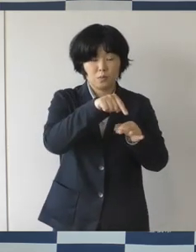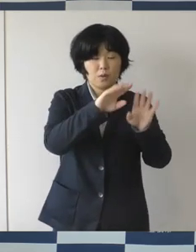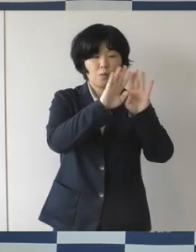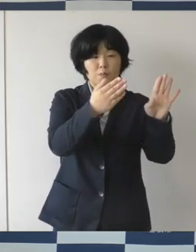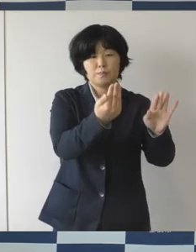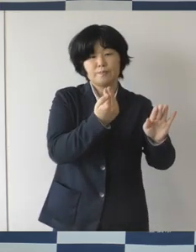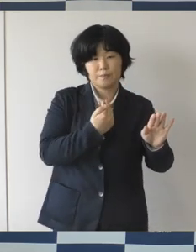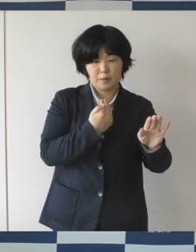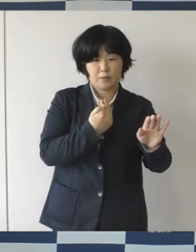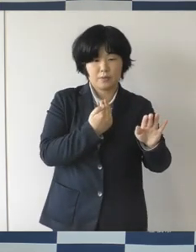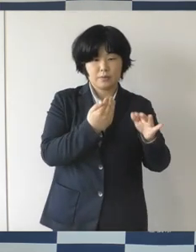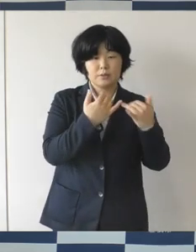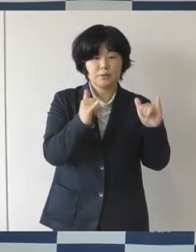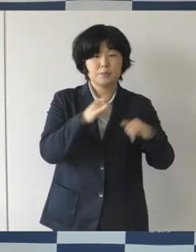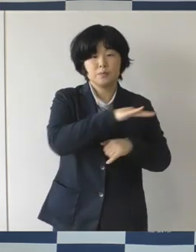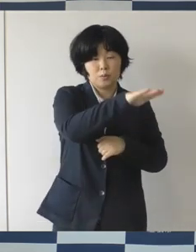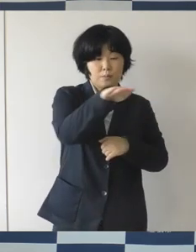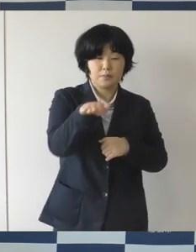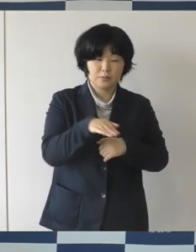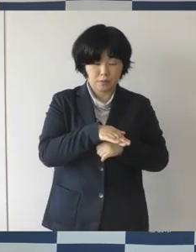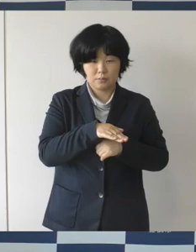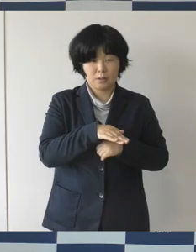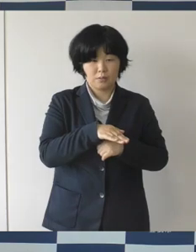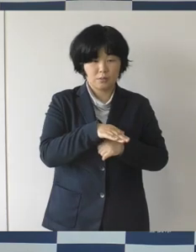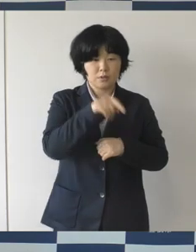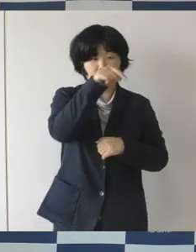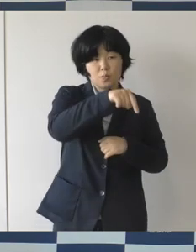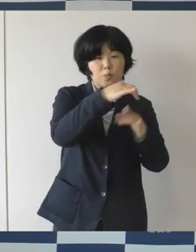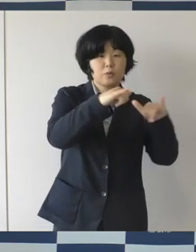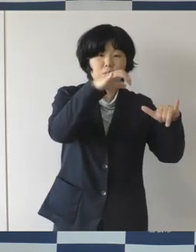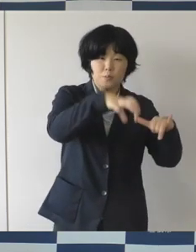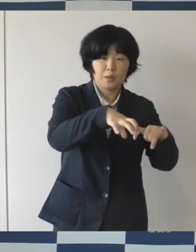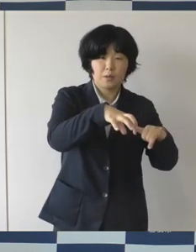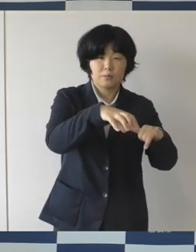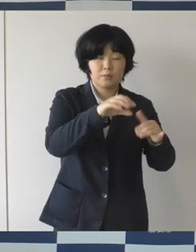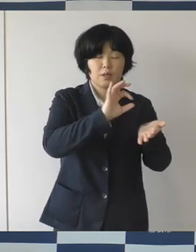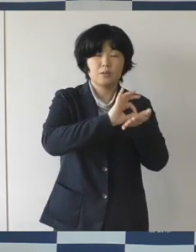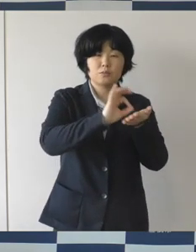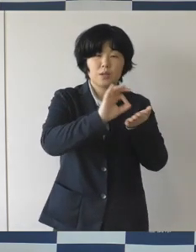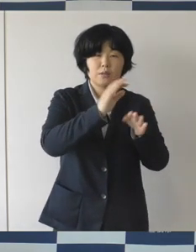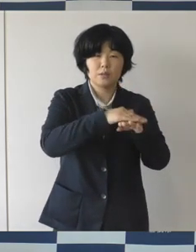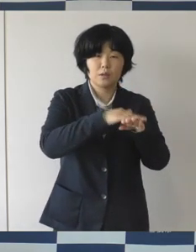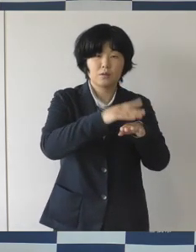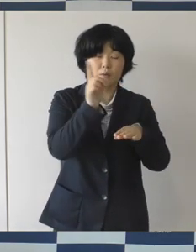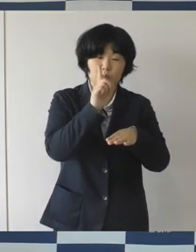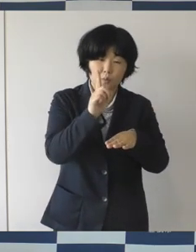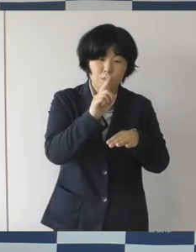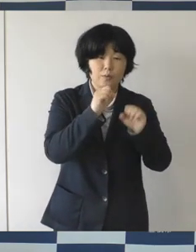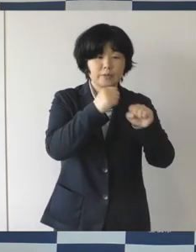広場のオープンの前にいろんな利活用に関する意見交換などを行う